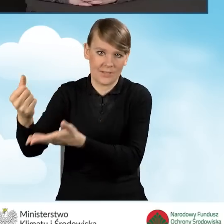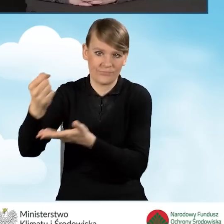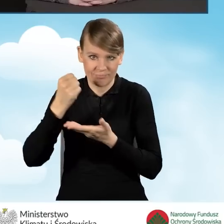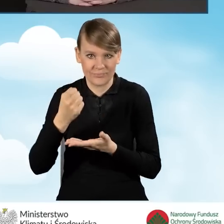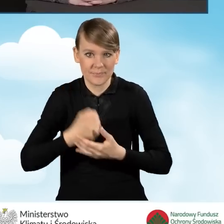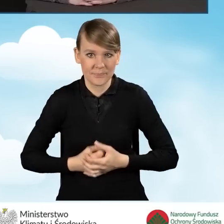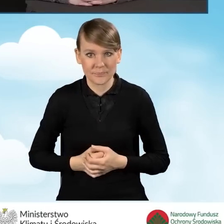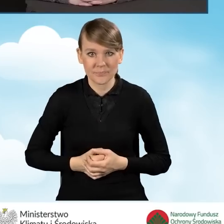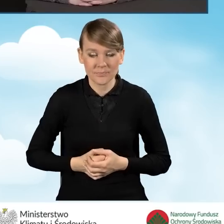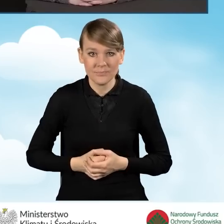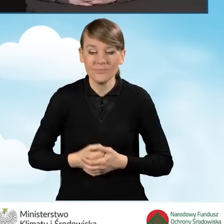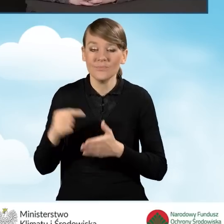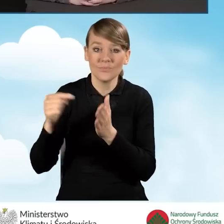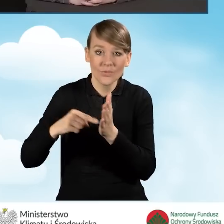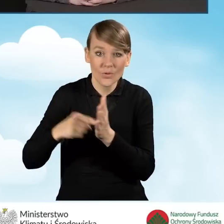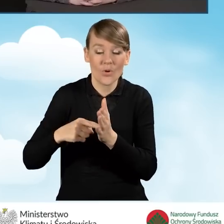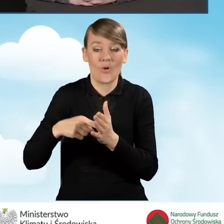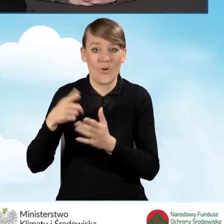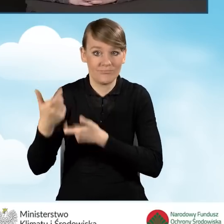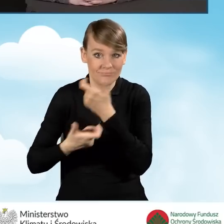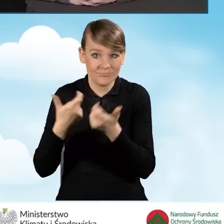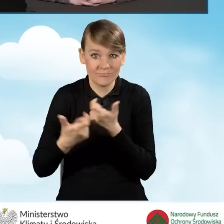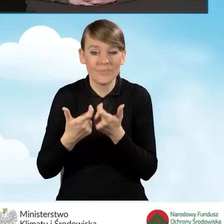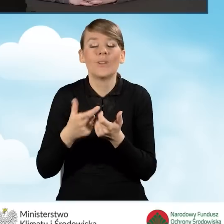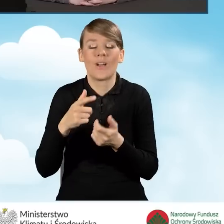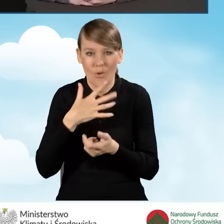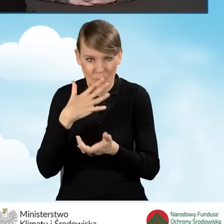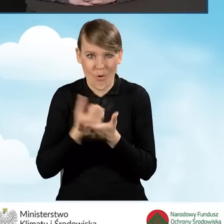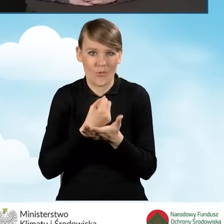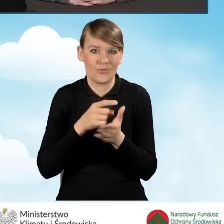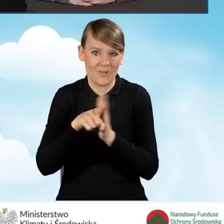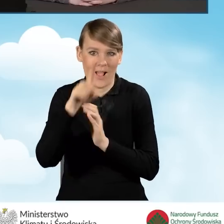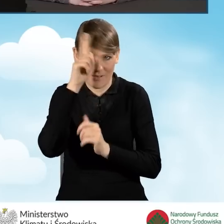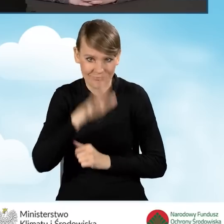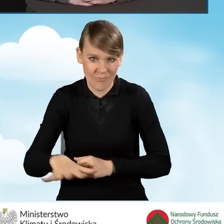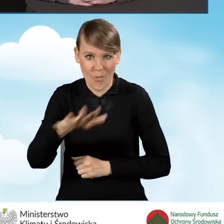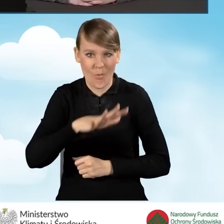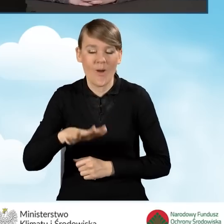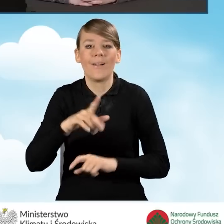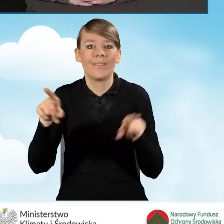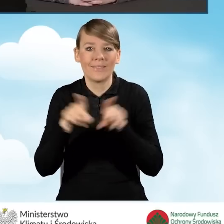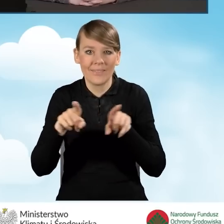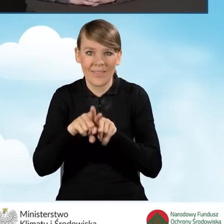Powyższe działania służą lokalnej społeczności, podnoszą też ich jakość życia